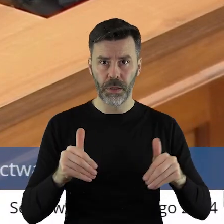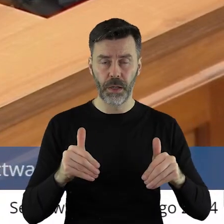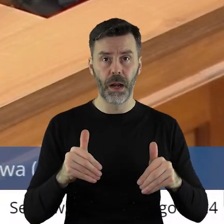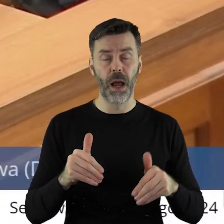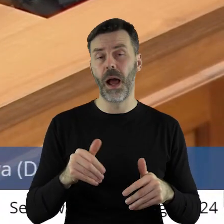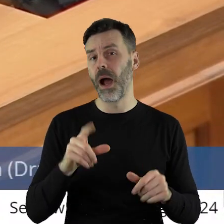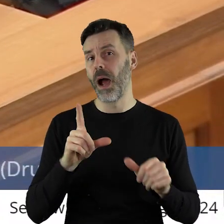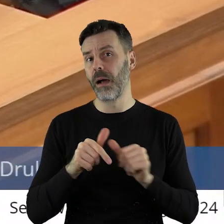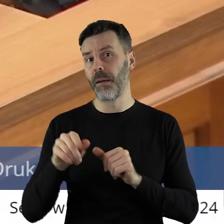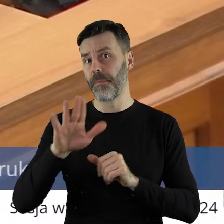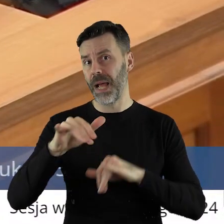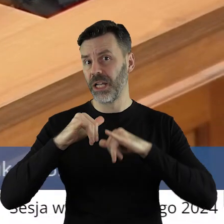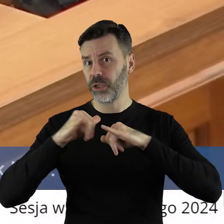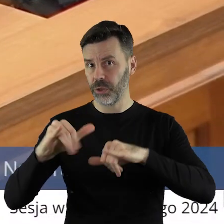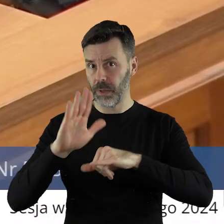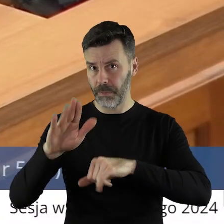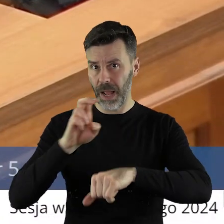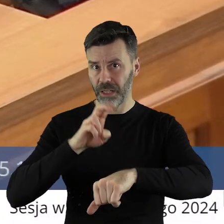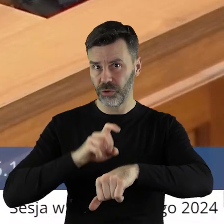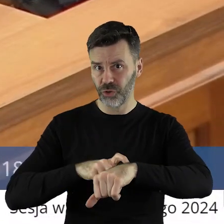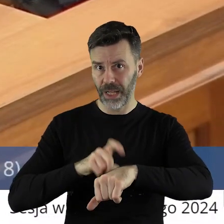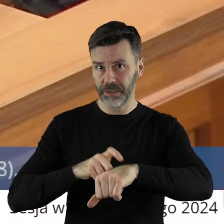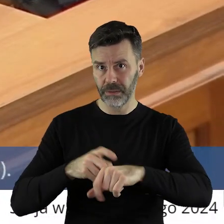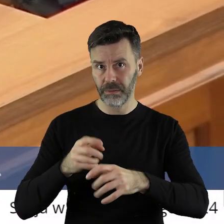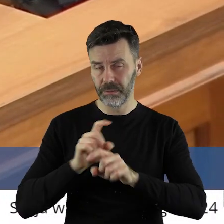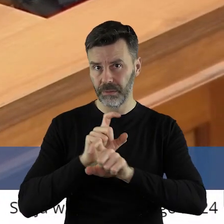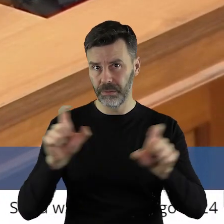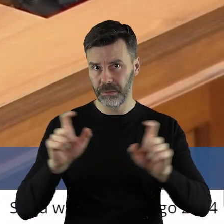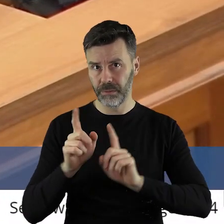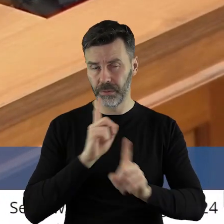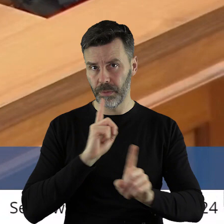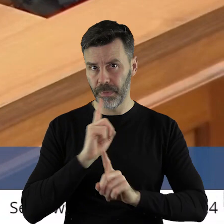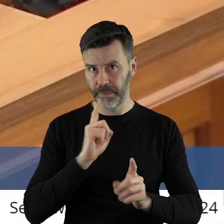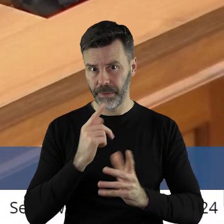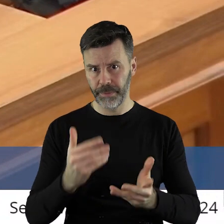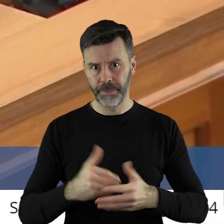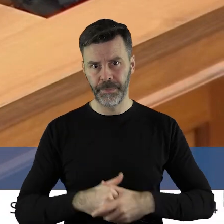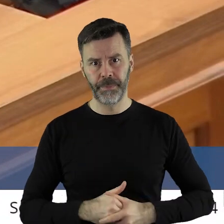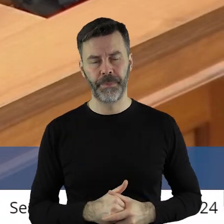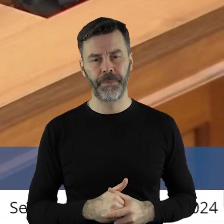Tylko, czy będziecie mieli państwo siłę i czas na to?